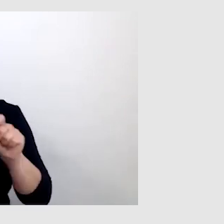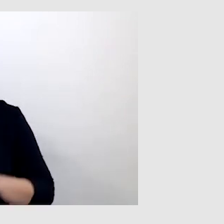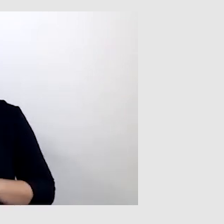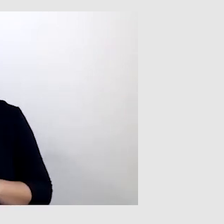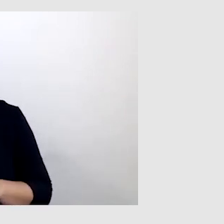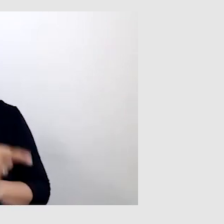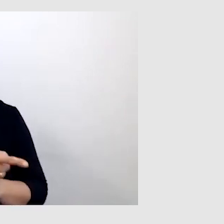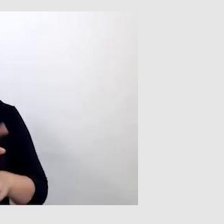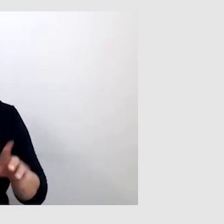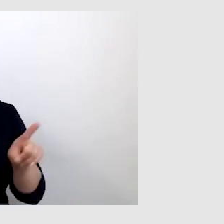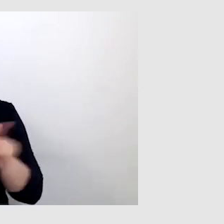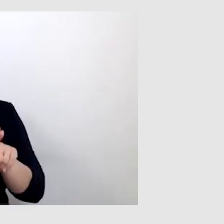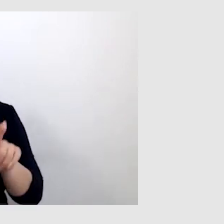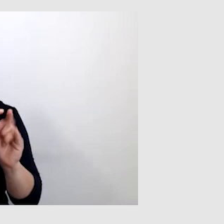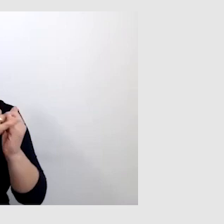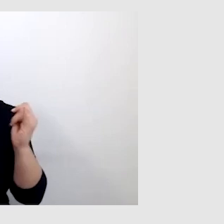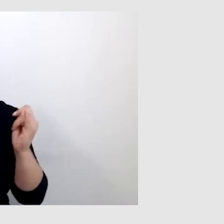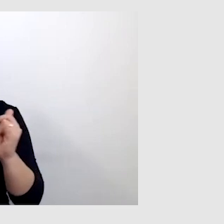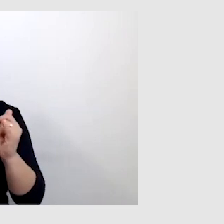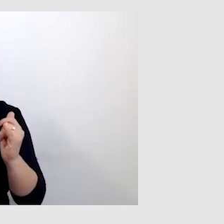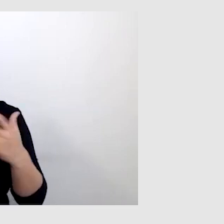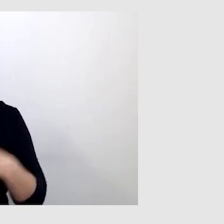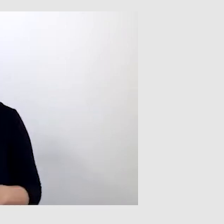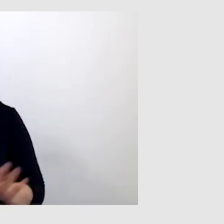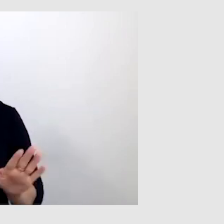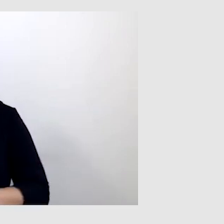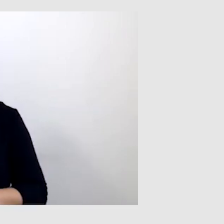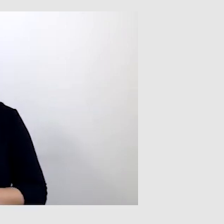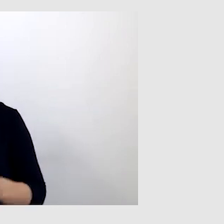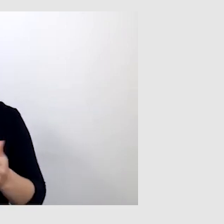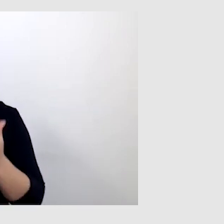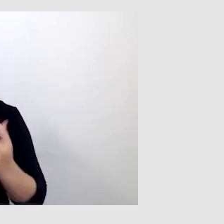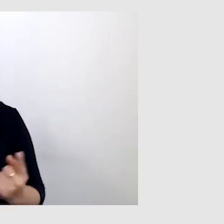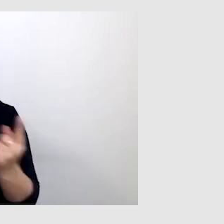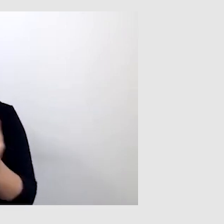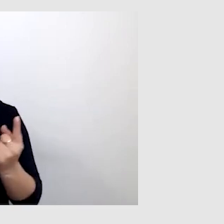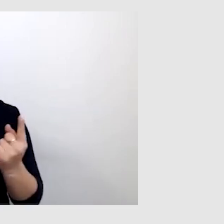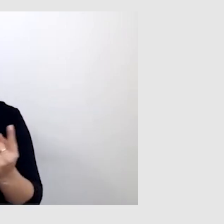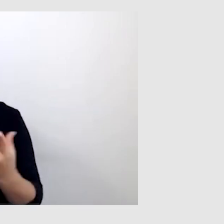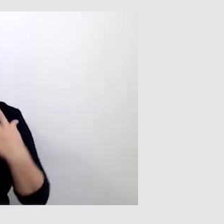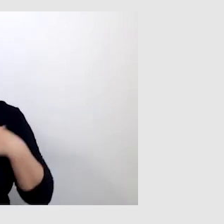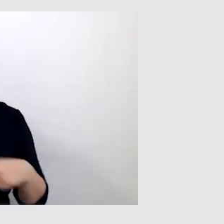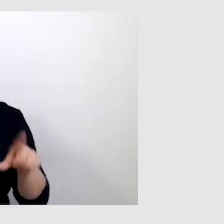do wszystkich odbiorców. Skoro spotkałem jedną osobę, to wszyscy tacy są.